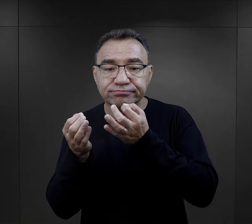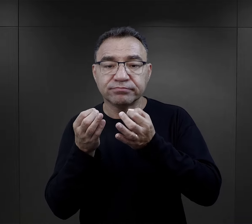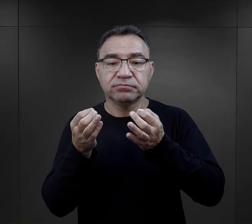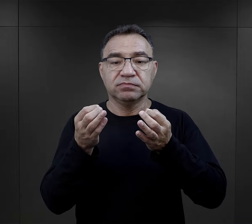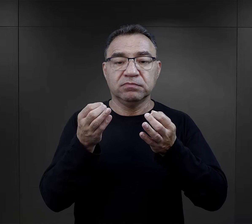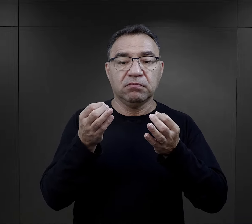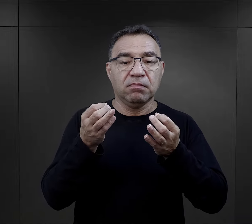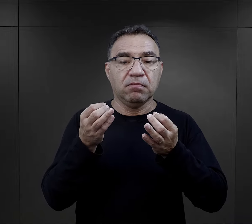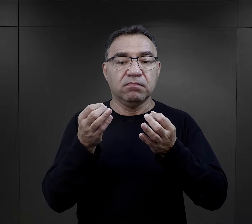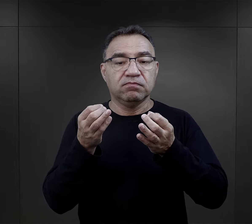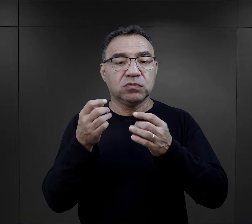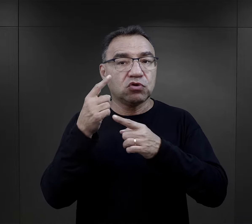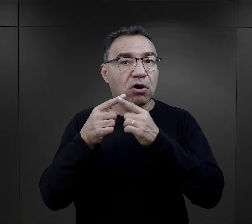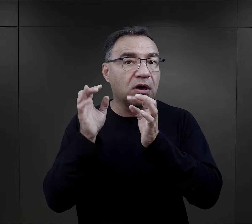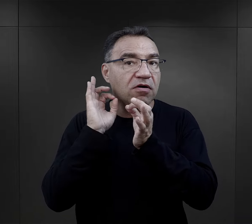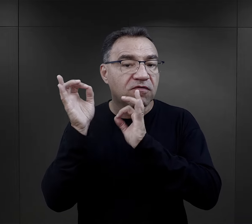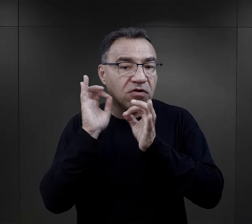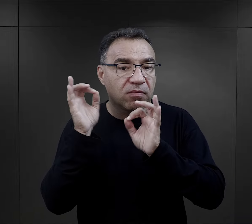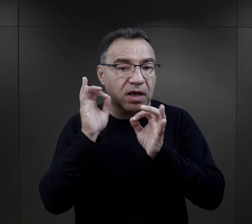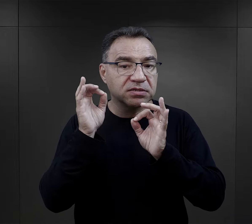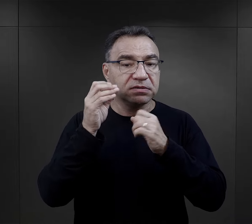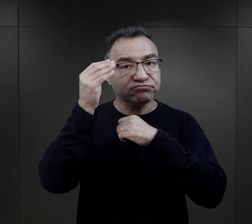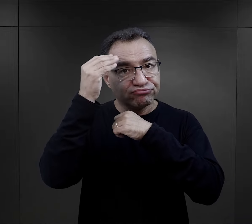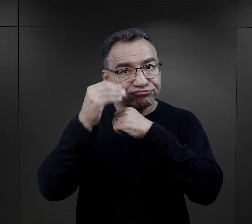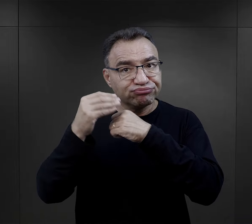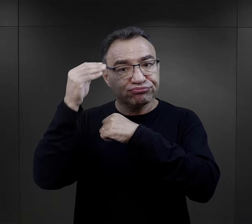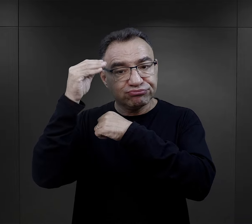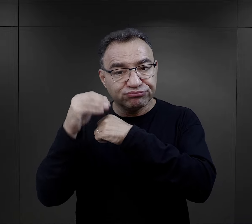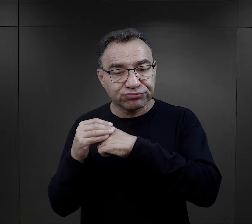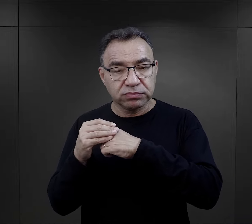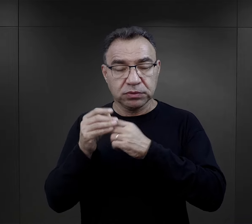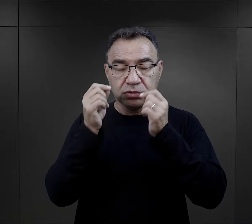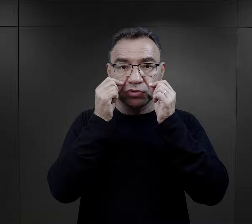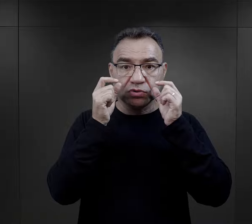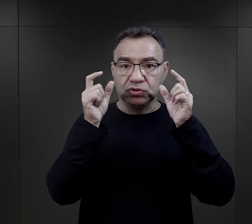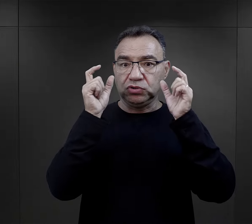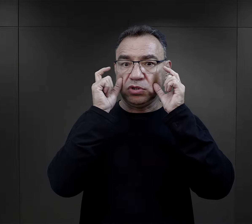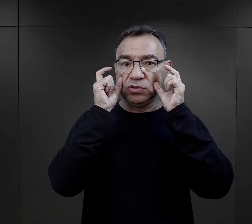zaczynały się jakieś pierwsze informacje – byli zaskoczeni tym,